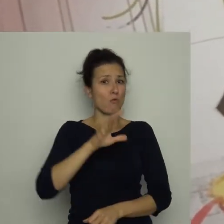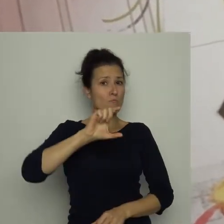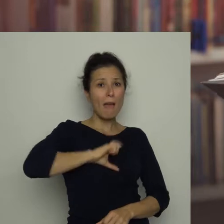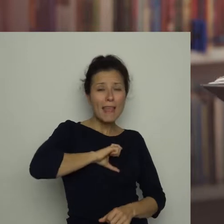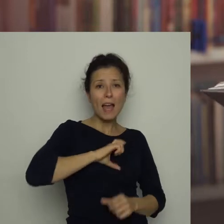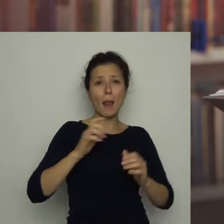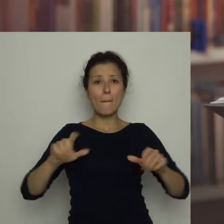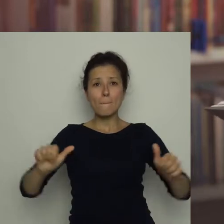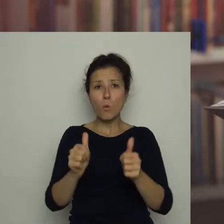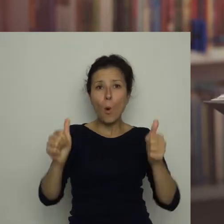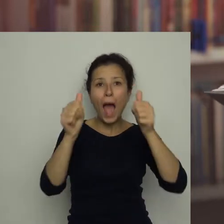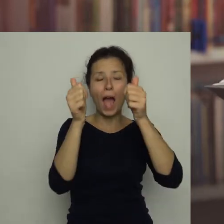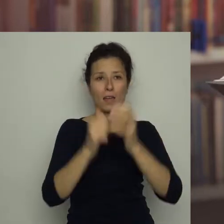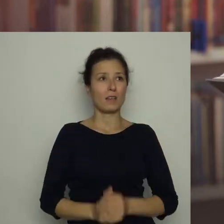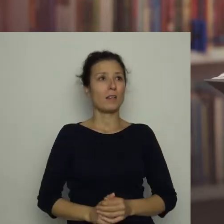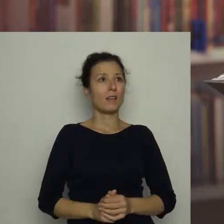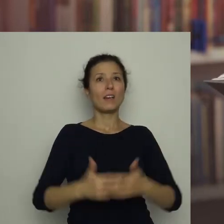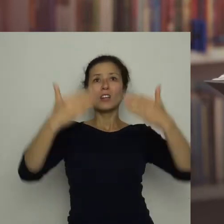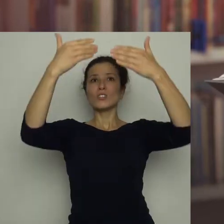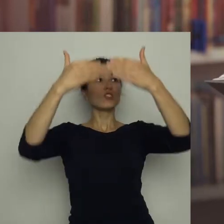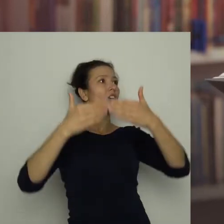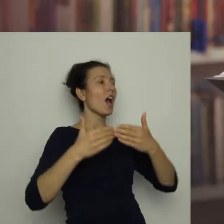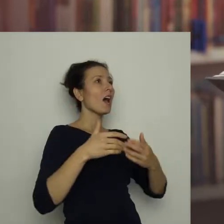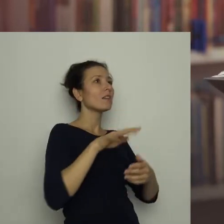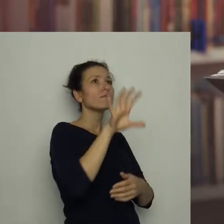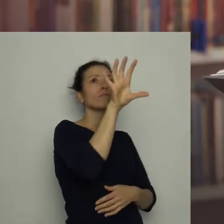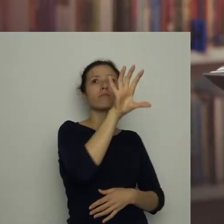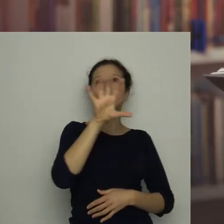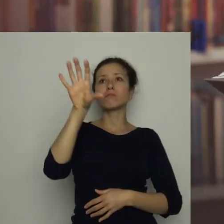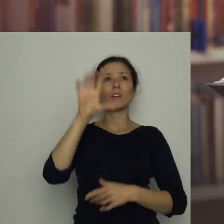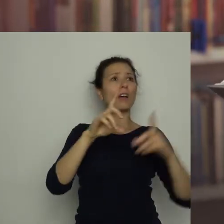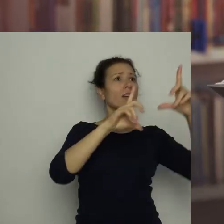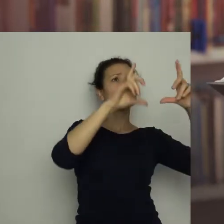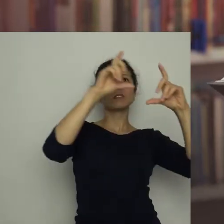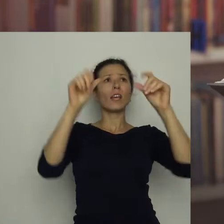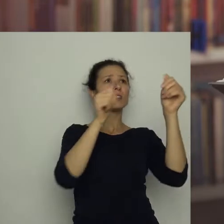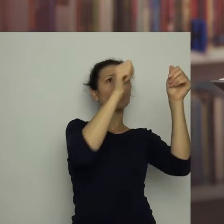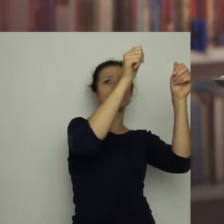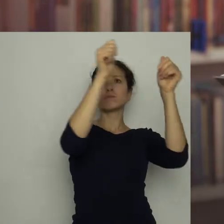Wokół, na ścianach, znajdowało się wiele różnych zdjęć z meczów piłki nożnej.